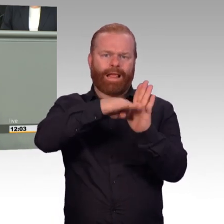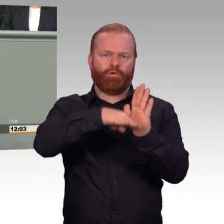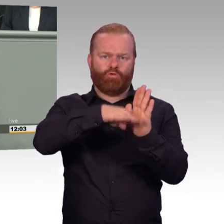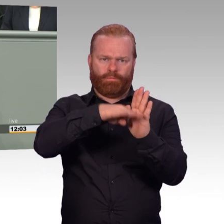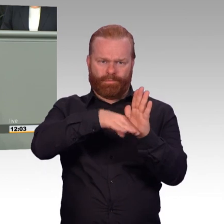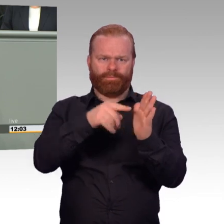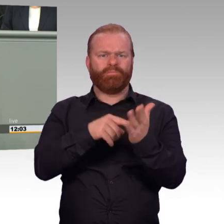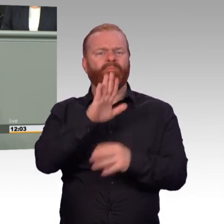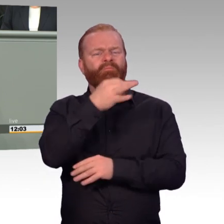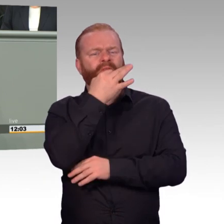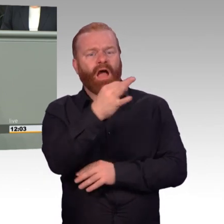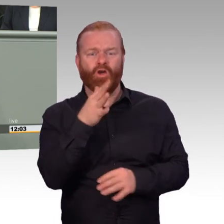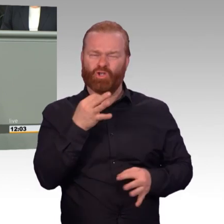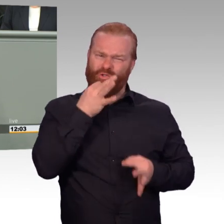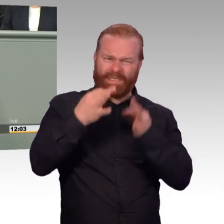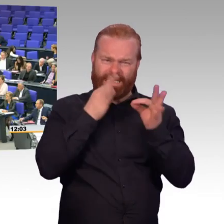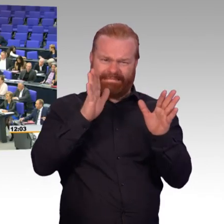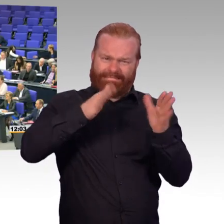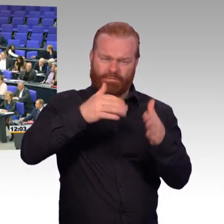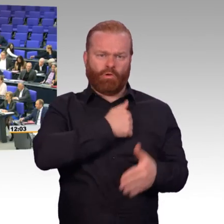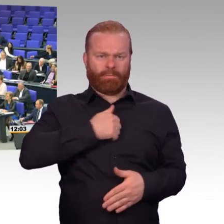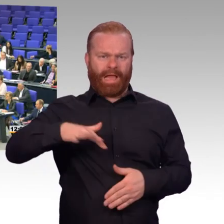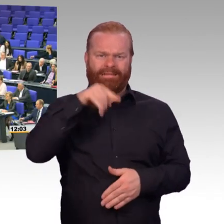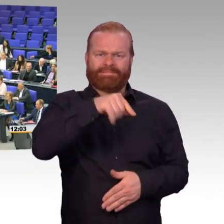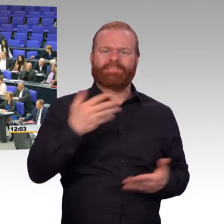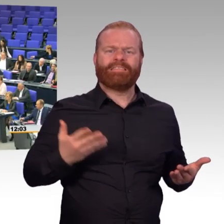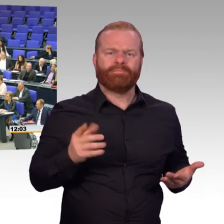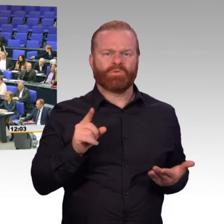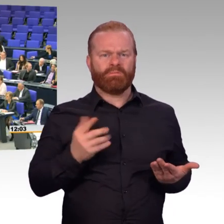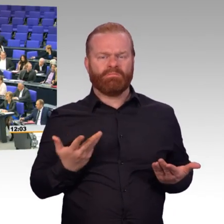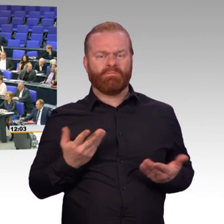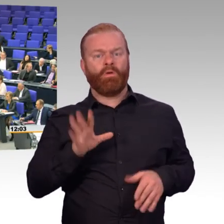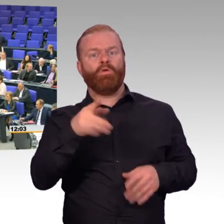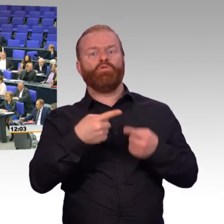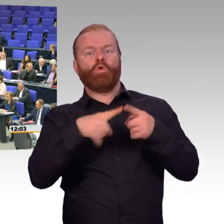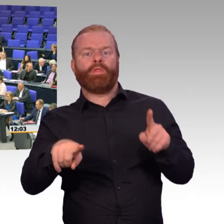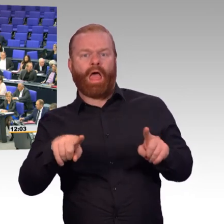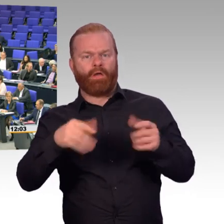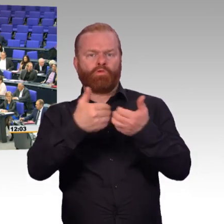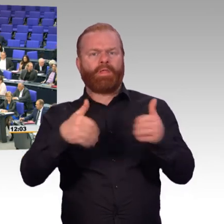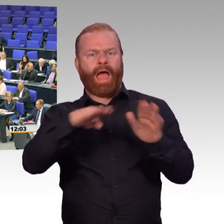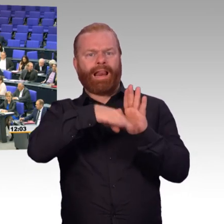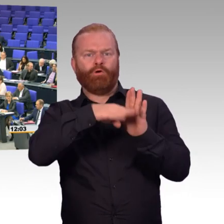Sie sollten doch für Ihre Leute da sein. Sie sollten für die da sein. (Beifall) Und sowas kann man nur machen,